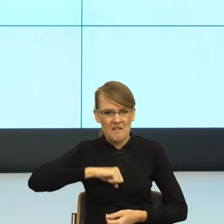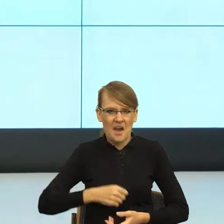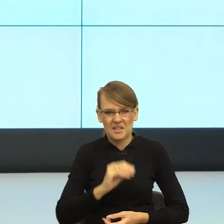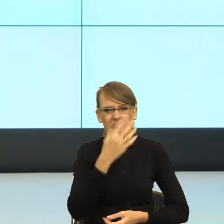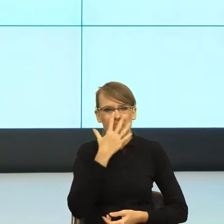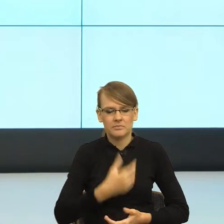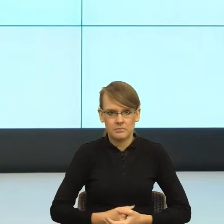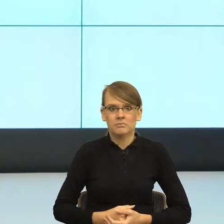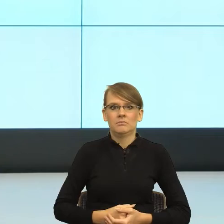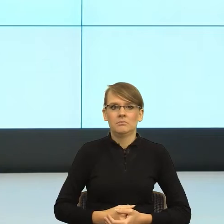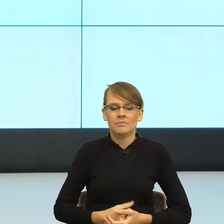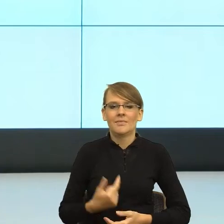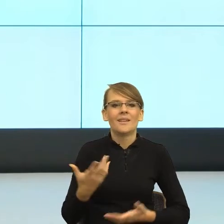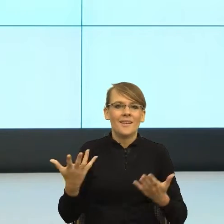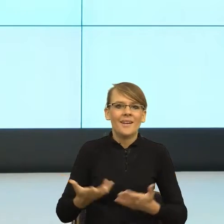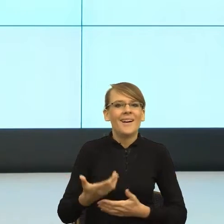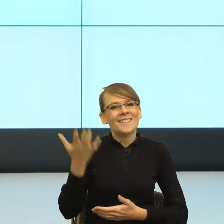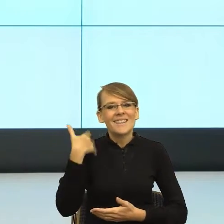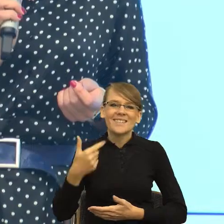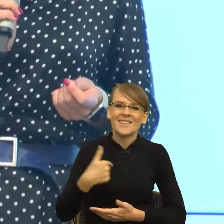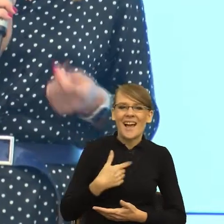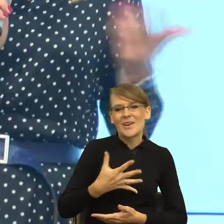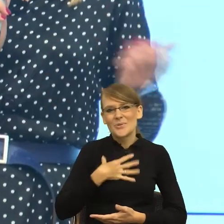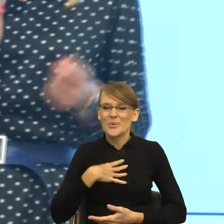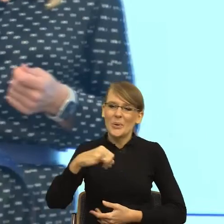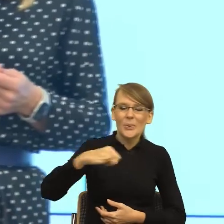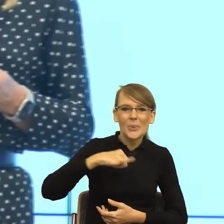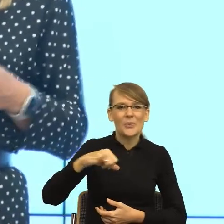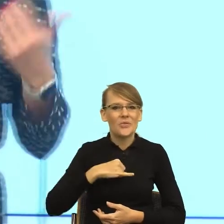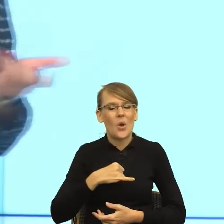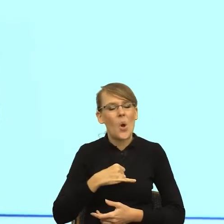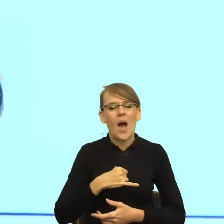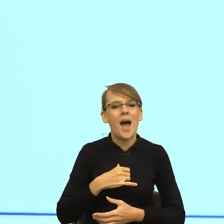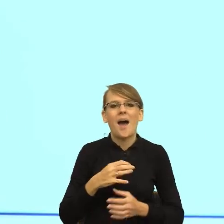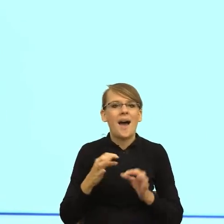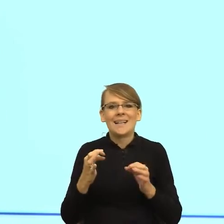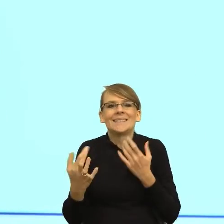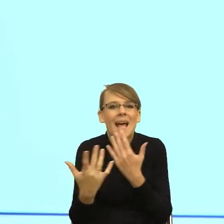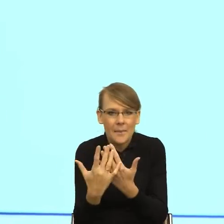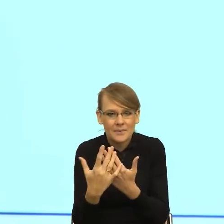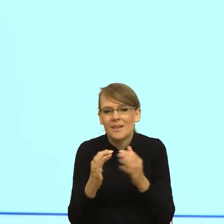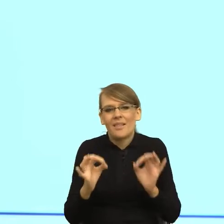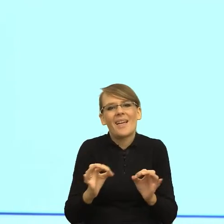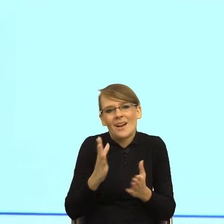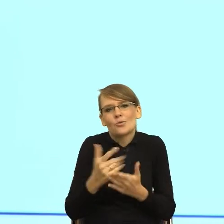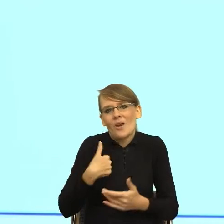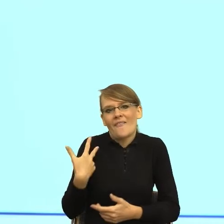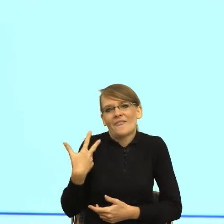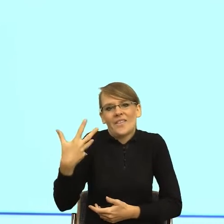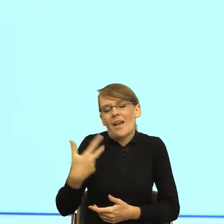racji wieku z moimi magistrantami czy studentami, którzy u mnie piszą prace, na "ty". Dlaczego? Dlatego,